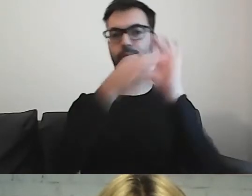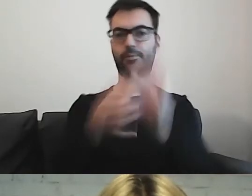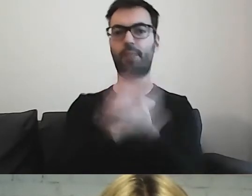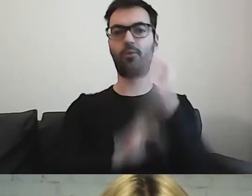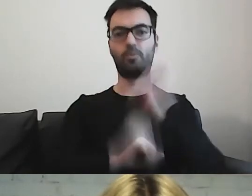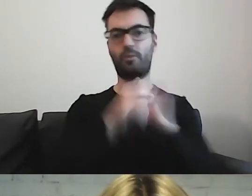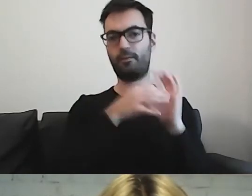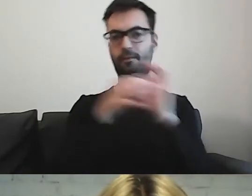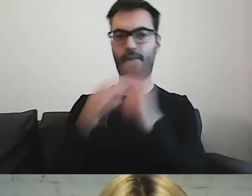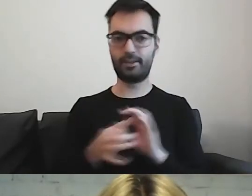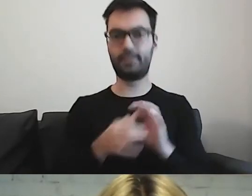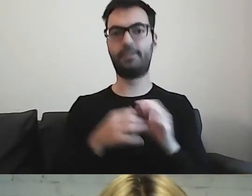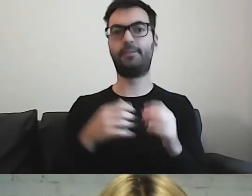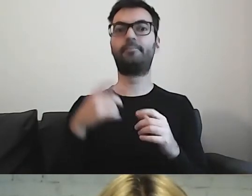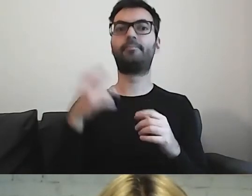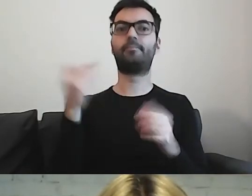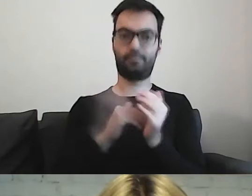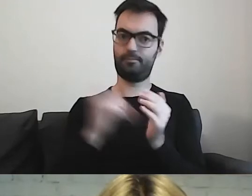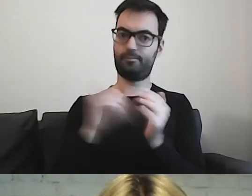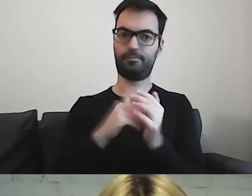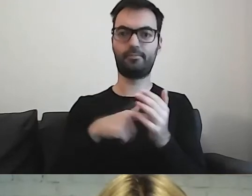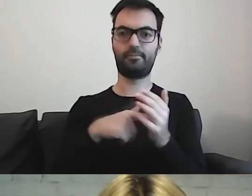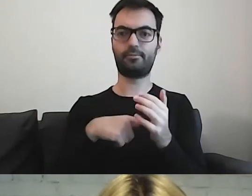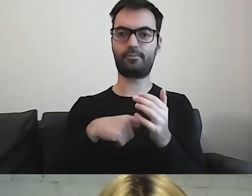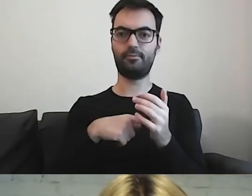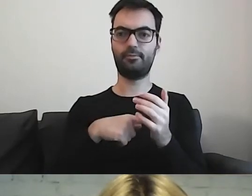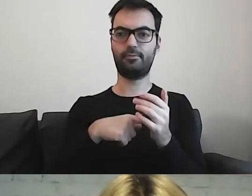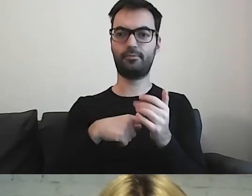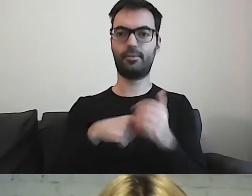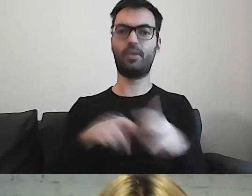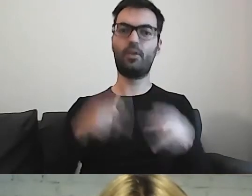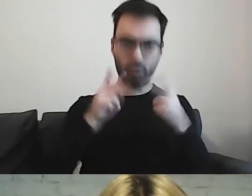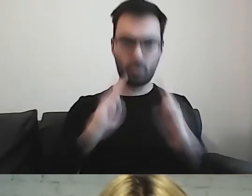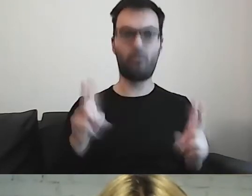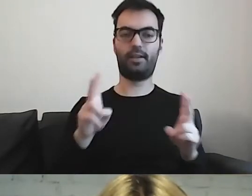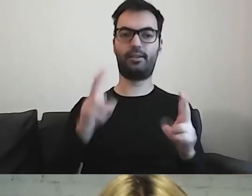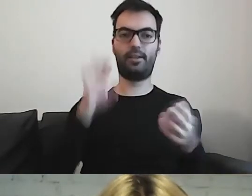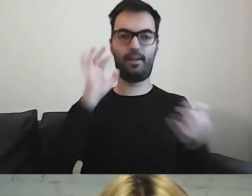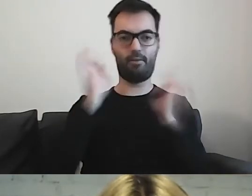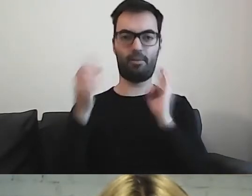będą potrzebowały konkretnego komunikatu.